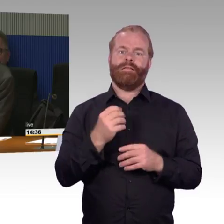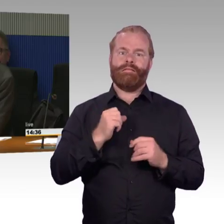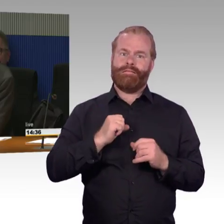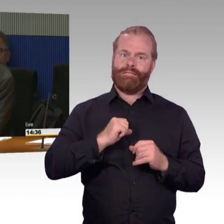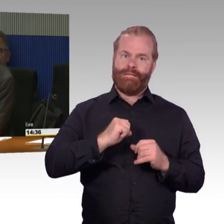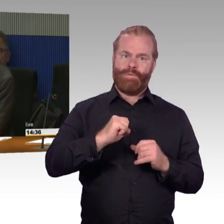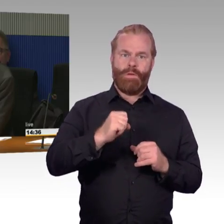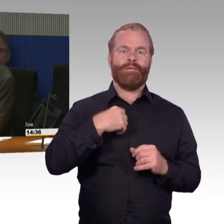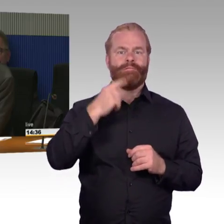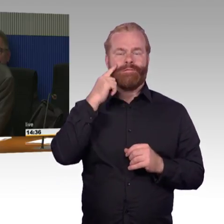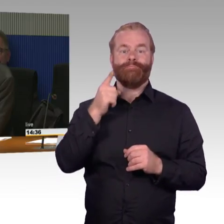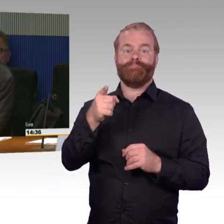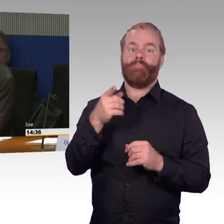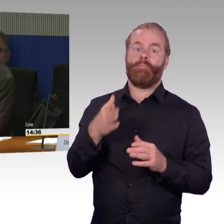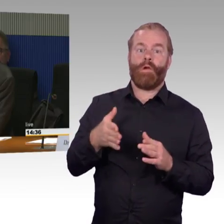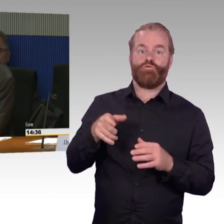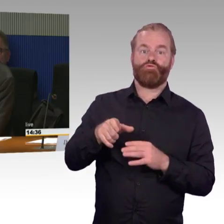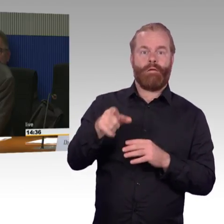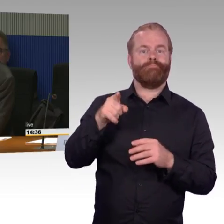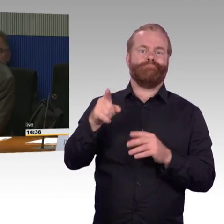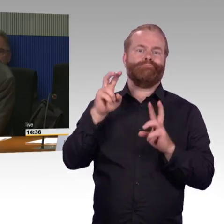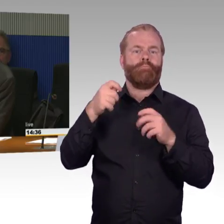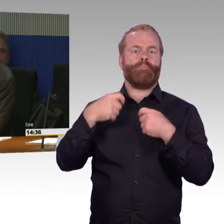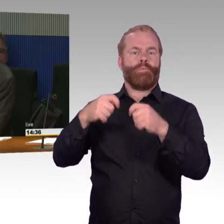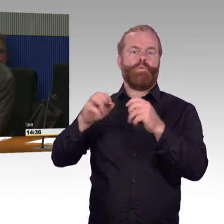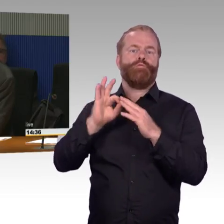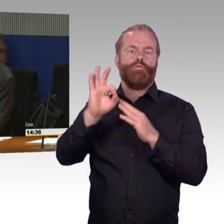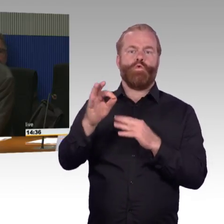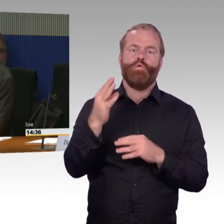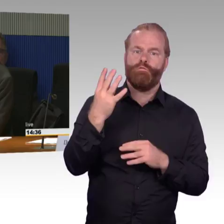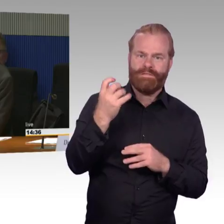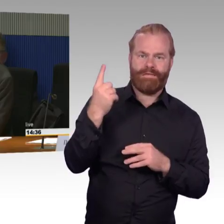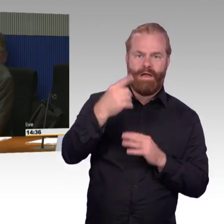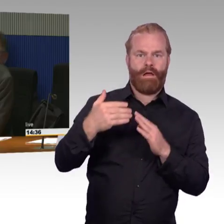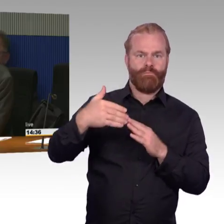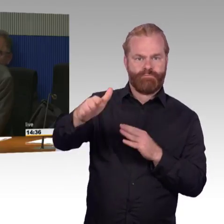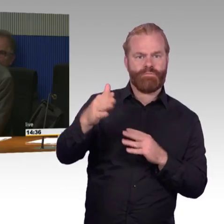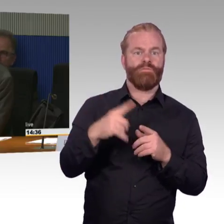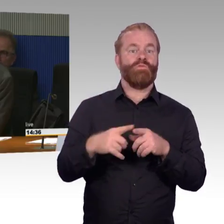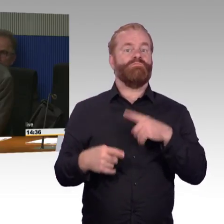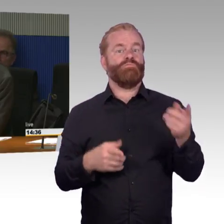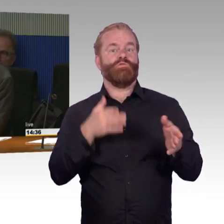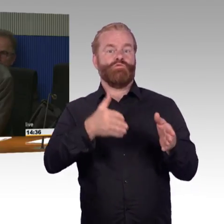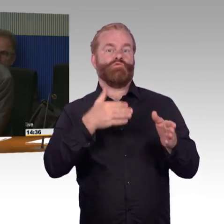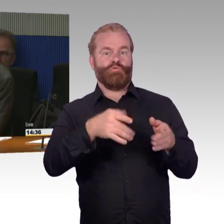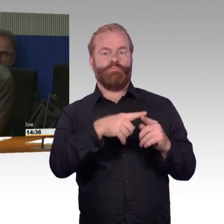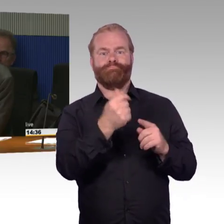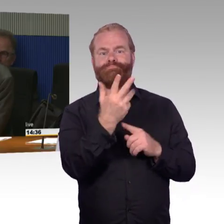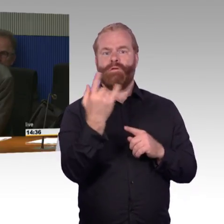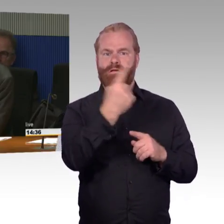die grundlegenden Entscheidungen zu treffen. Ich habe zunächst eine Frage an Frau Ellen Engel-Kuhn von der Deutschen Bahn,